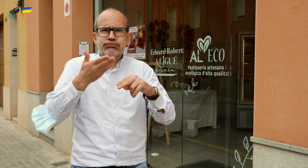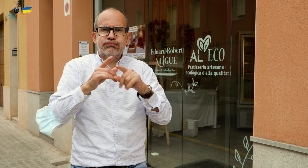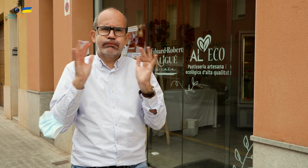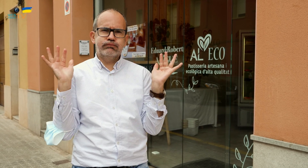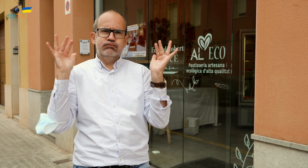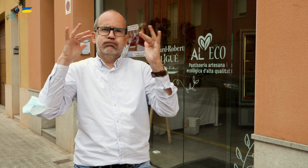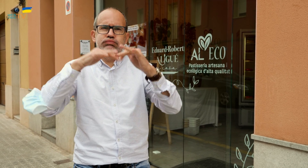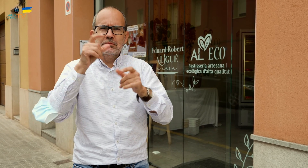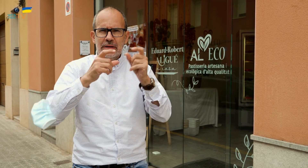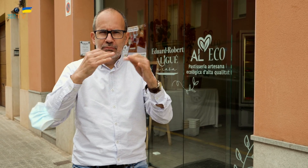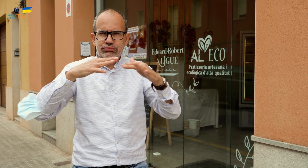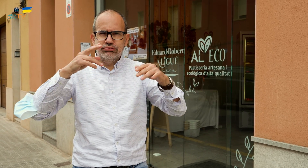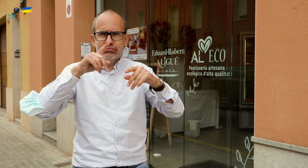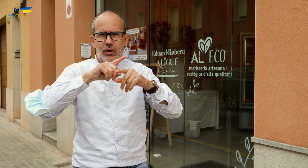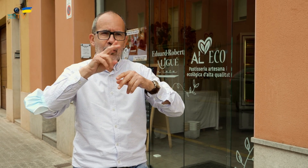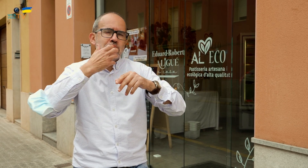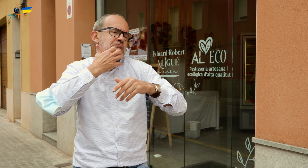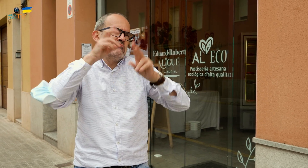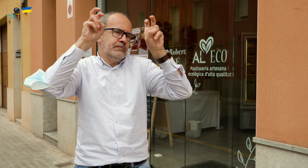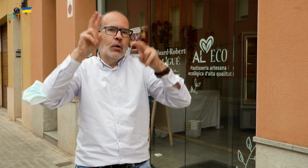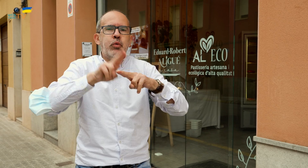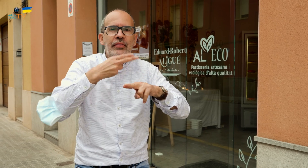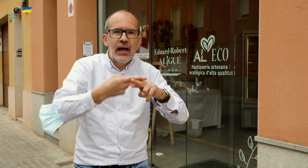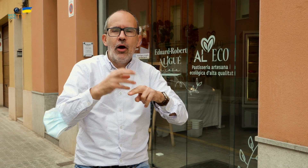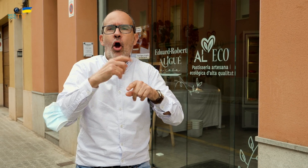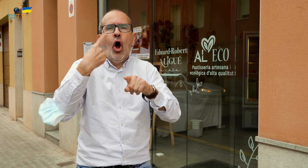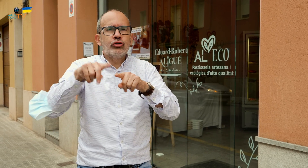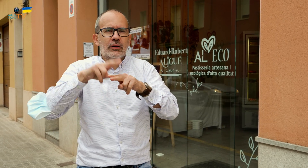por ejemplo, una boda o cualquier otra fiesta importante.